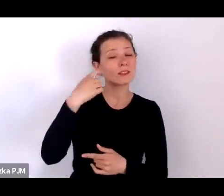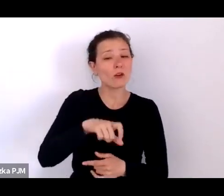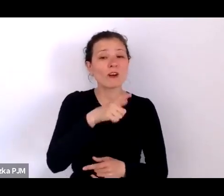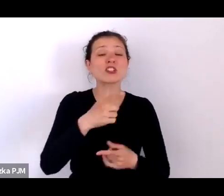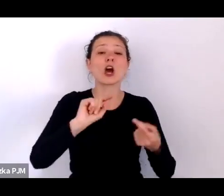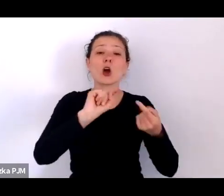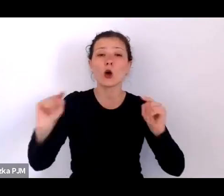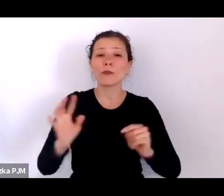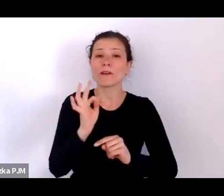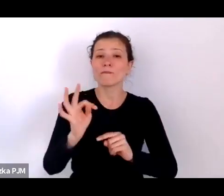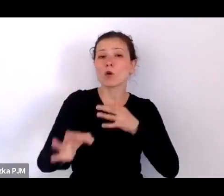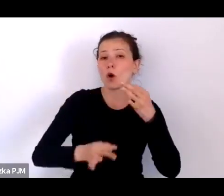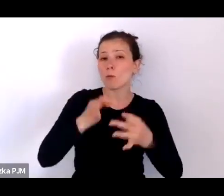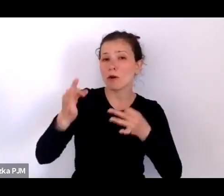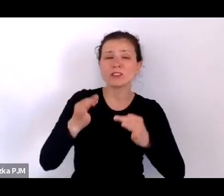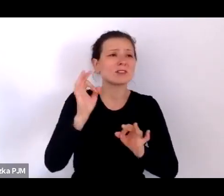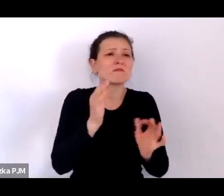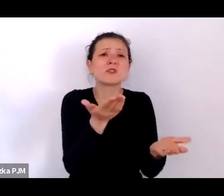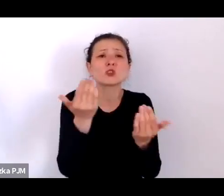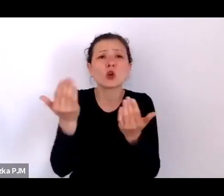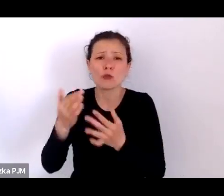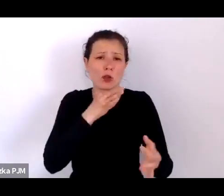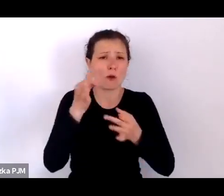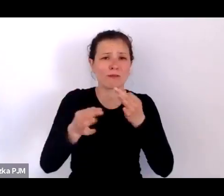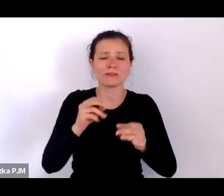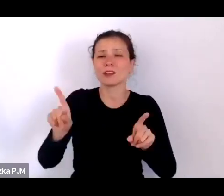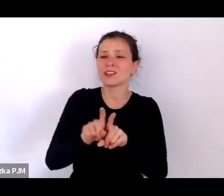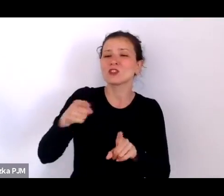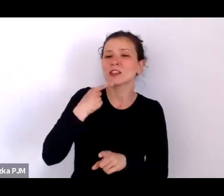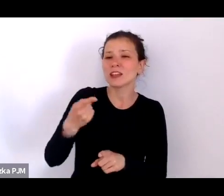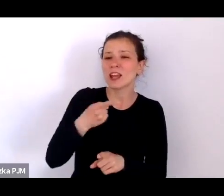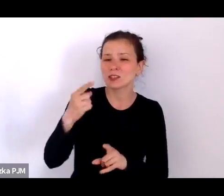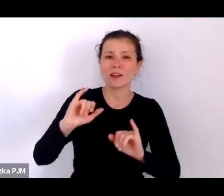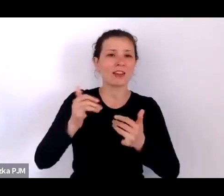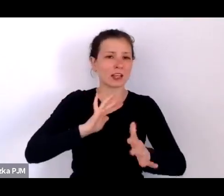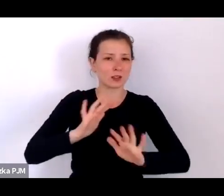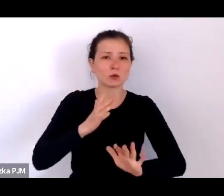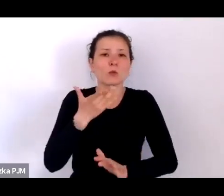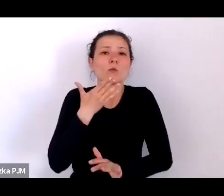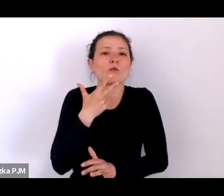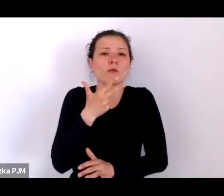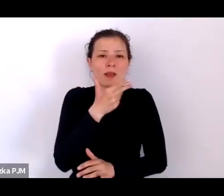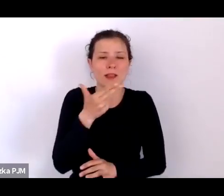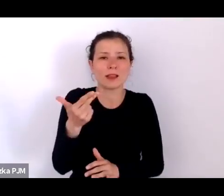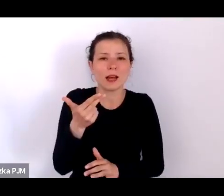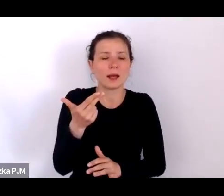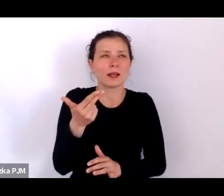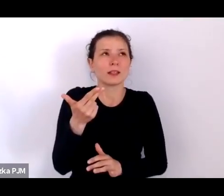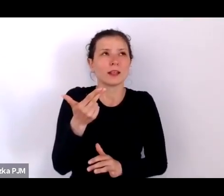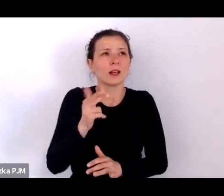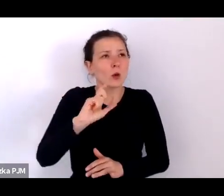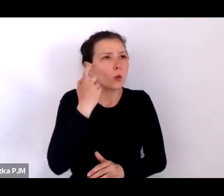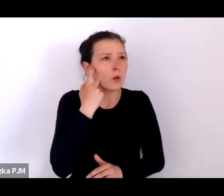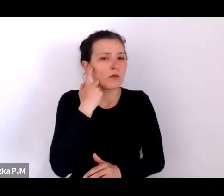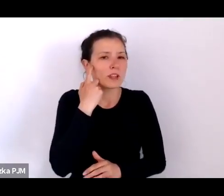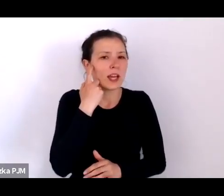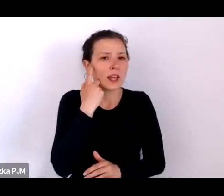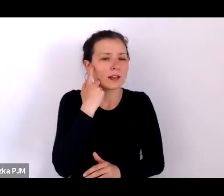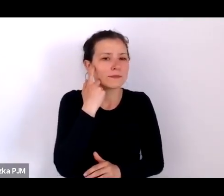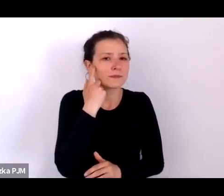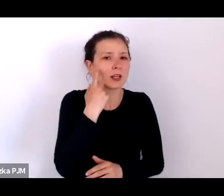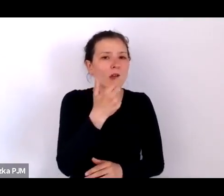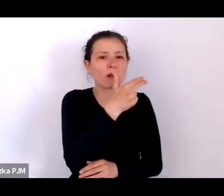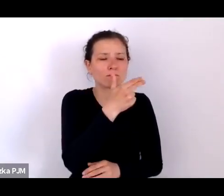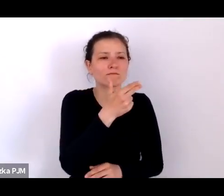na to, skąd one się biorą, na język tego, w jaki sposób mówi się przede wszystkim o obszarach wykluczenia